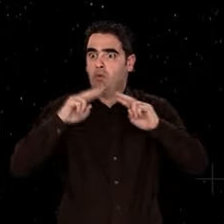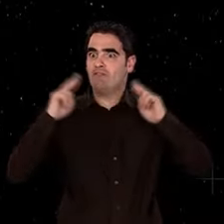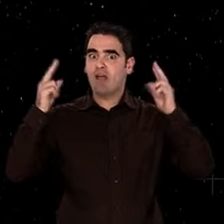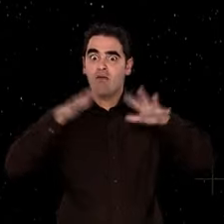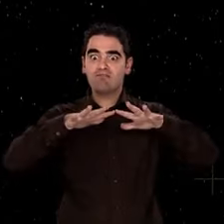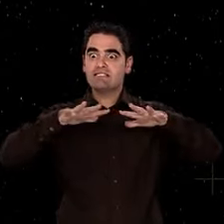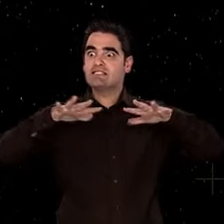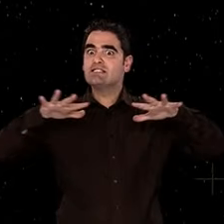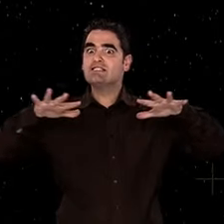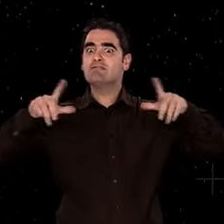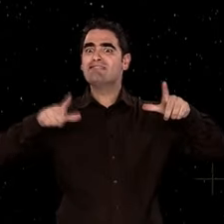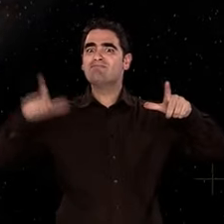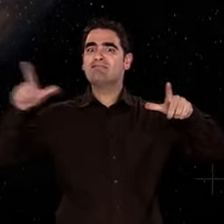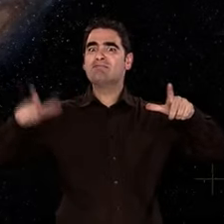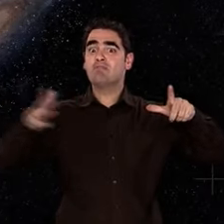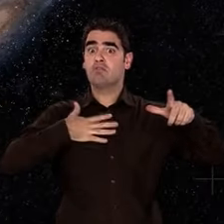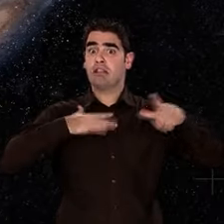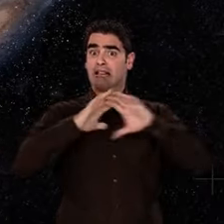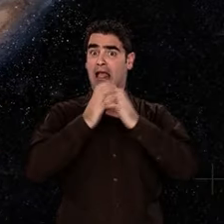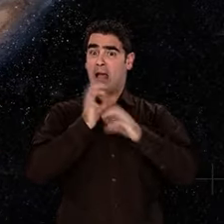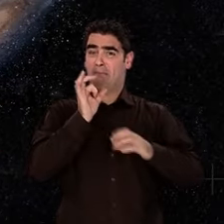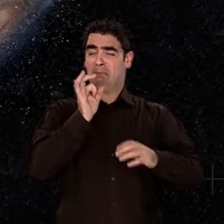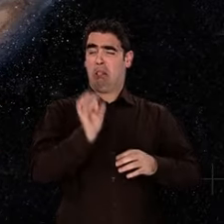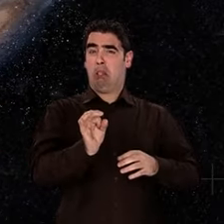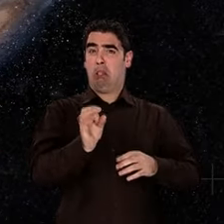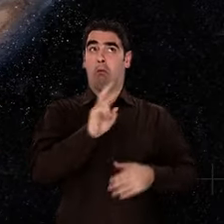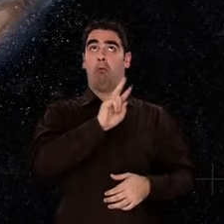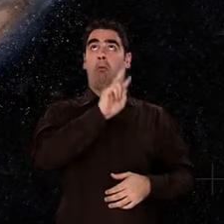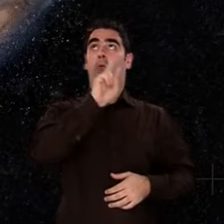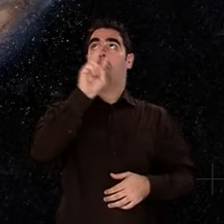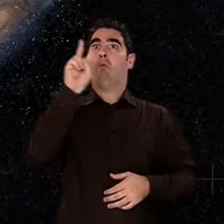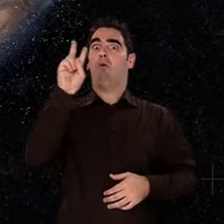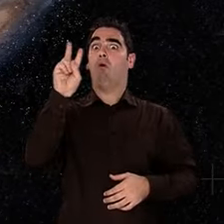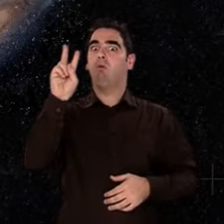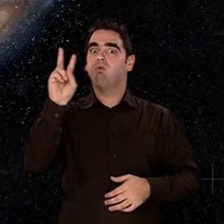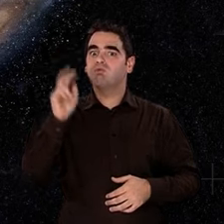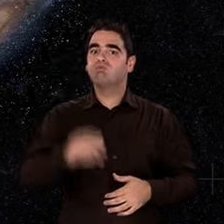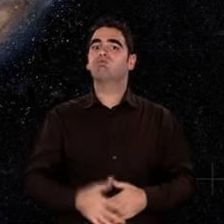l'espace est considéré comme statique, figé, et l'Univers se résume à notre galaxie.